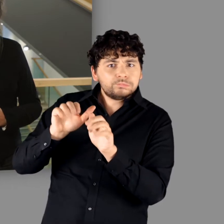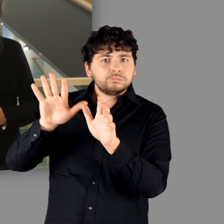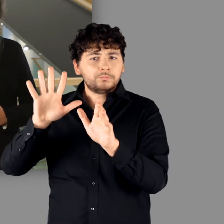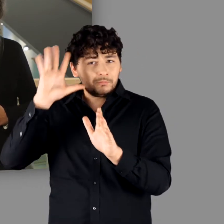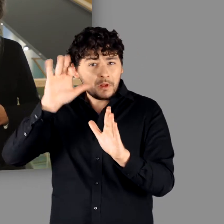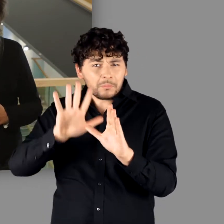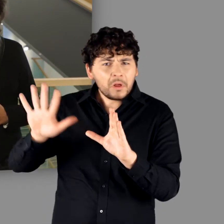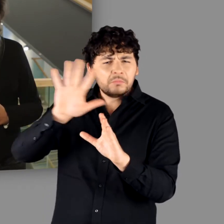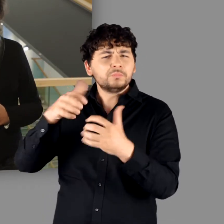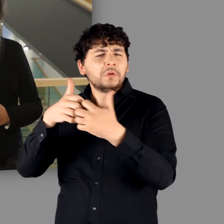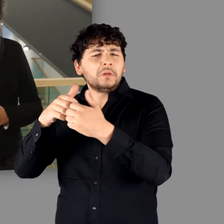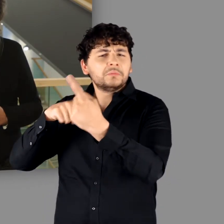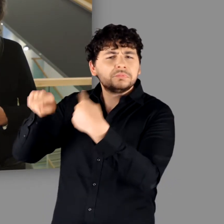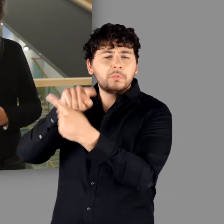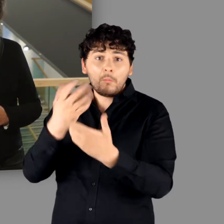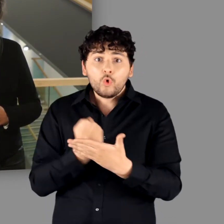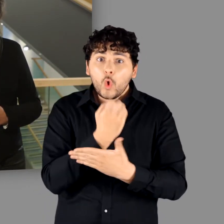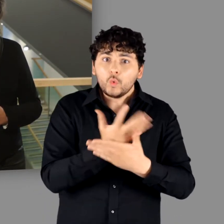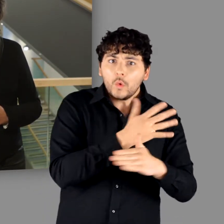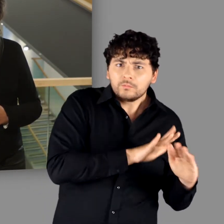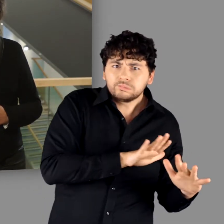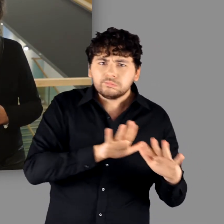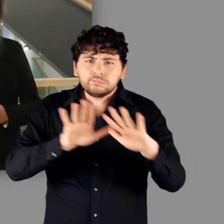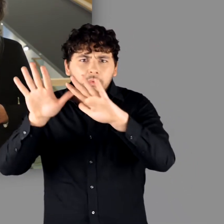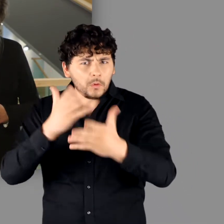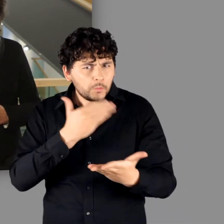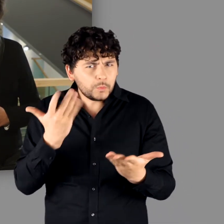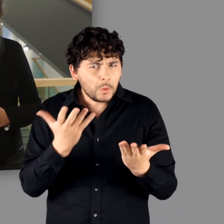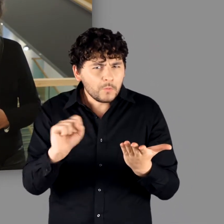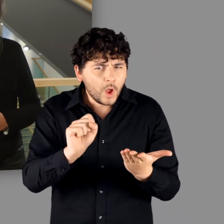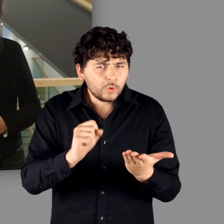und in innergermanischen Auseinandersetzungen zum Einsatz kamen.